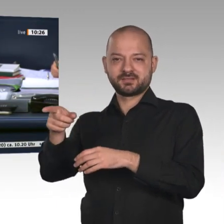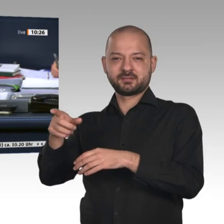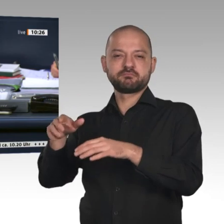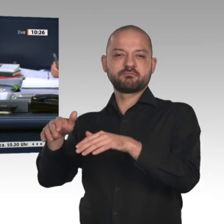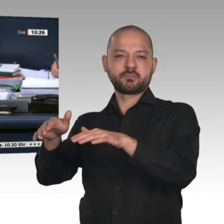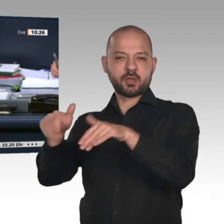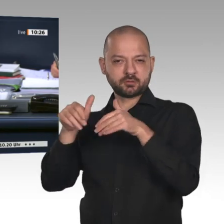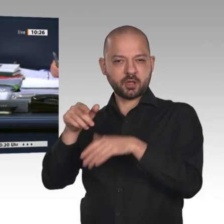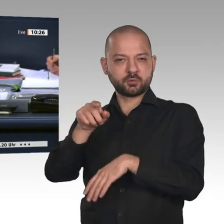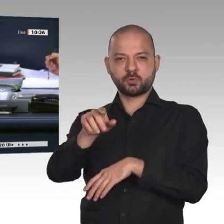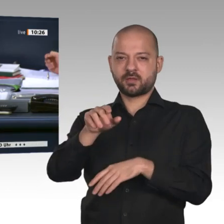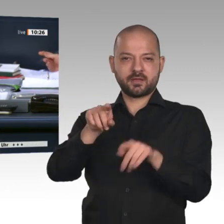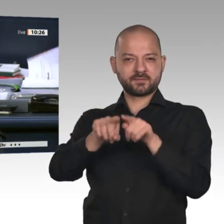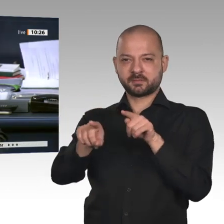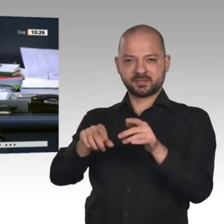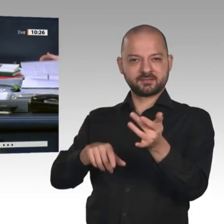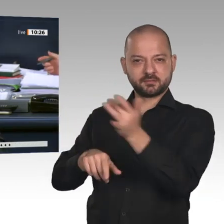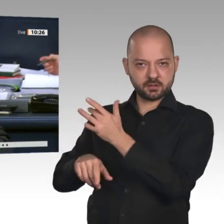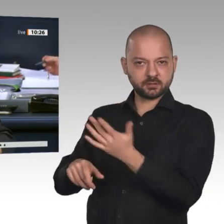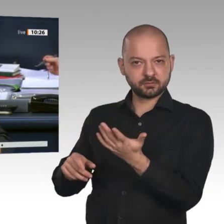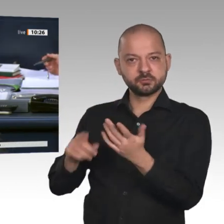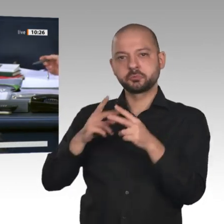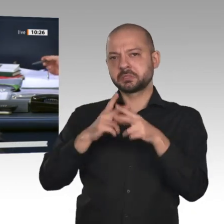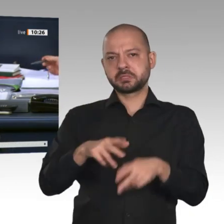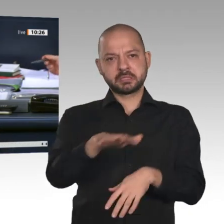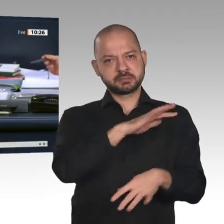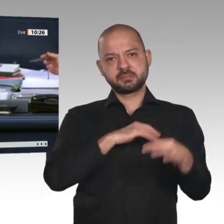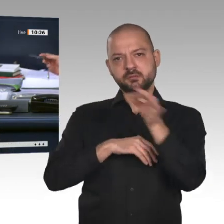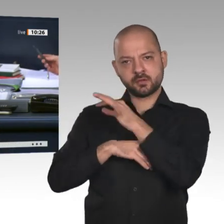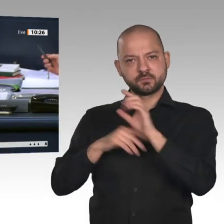der übrigen Fraktionen angenommen. Dann kommen wir zum Zusatzpunkt 4. Das ist die